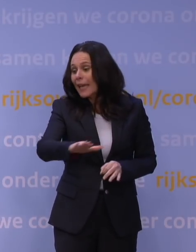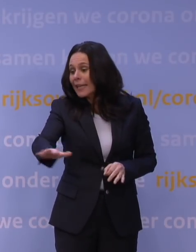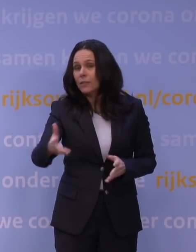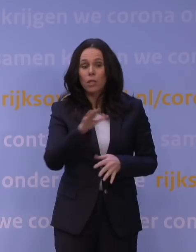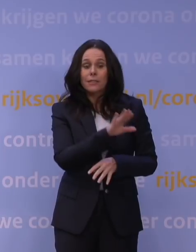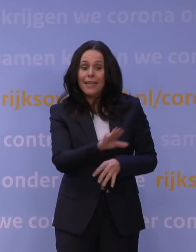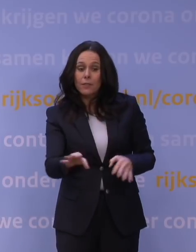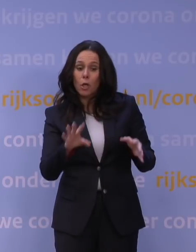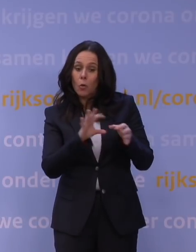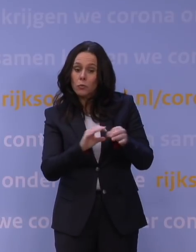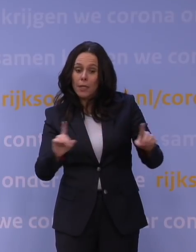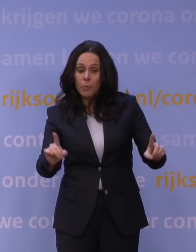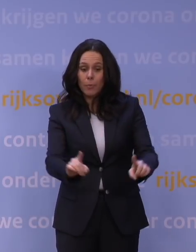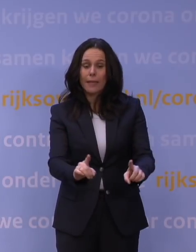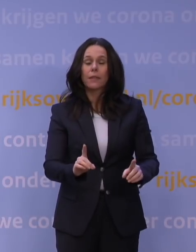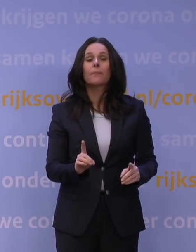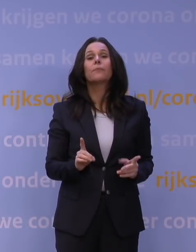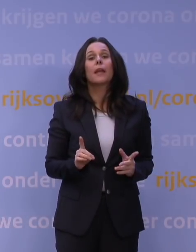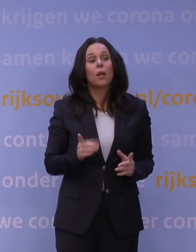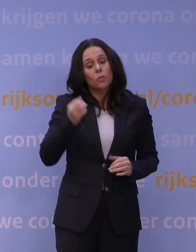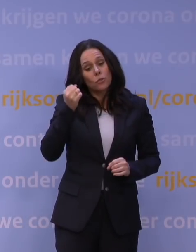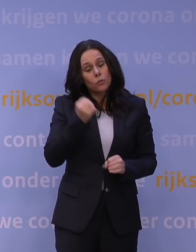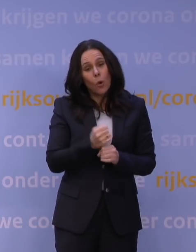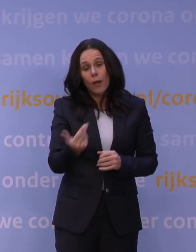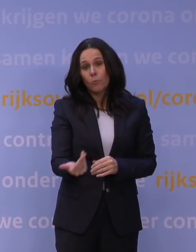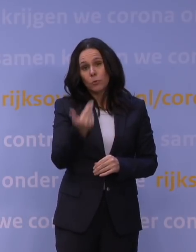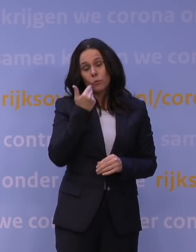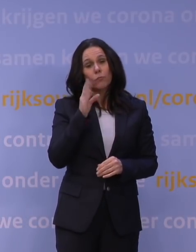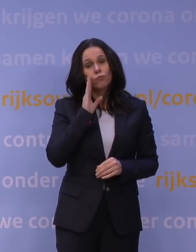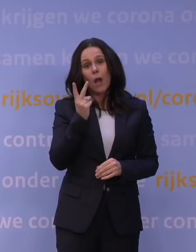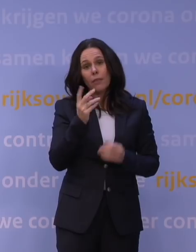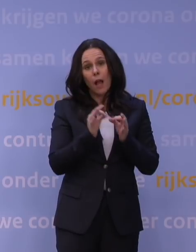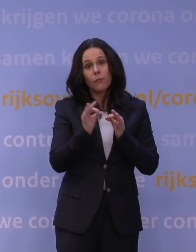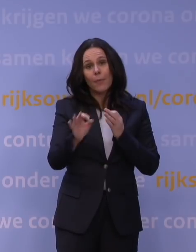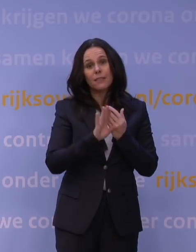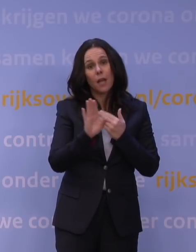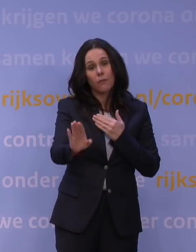en hou sowieso, als het onvermijdelijk is dat er toch iemand even langskomt, 1,5 meter afstand. Ik wou het toch maar even aanvullen.